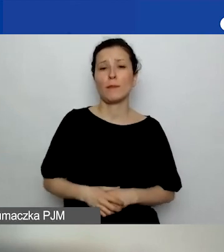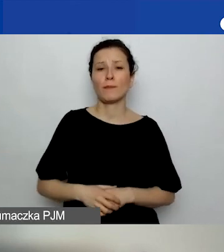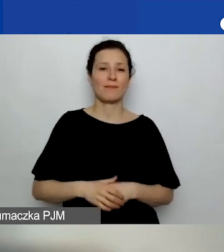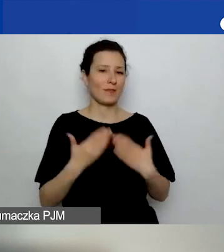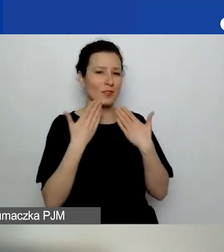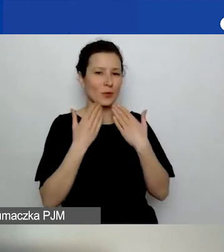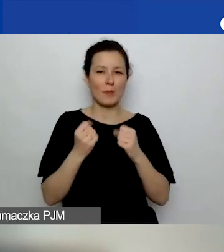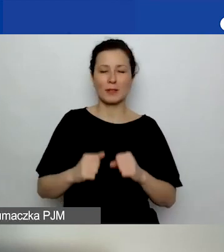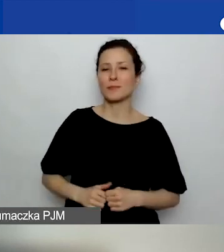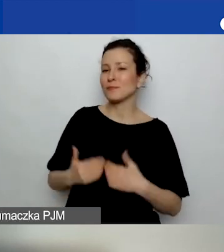Dobrze, dziękuję.